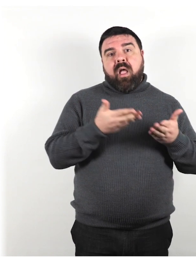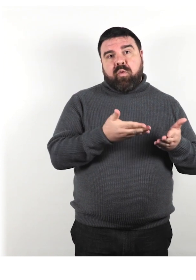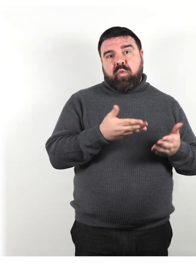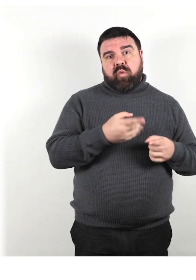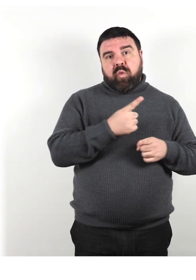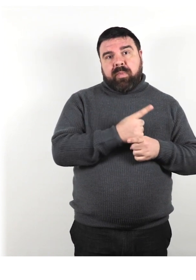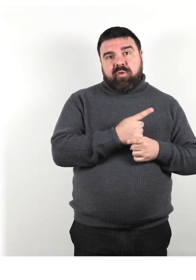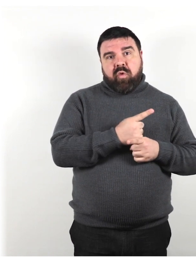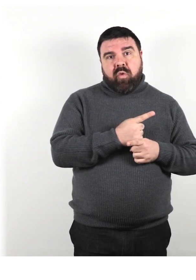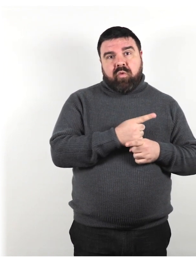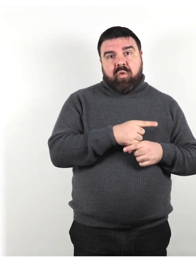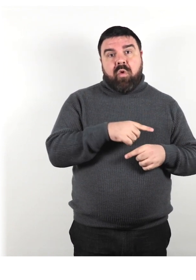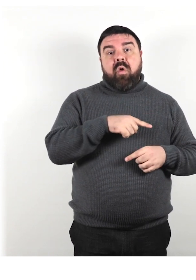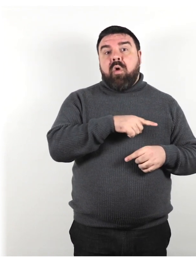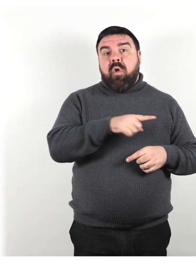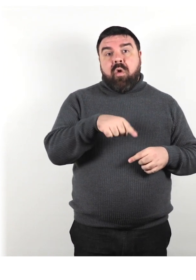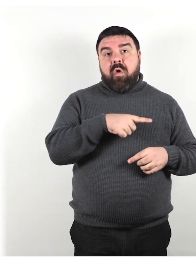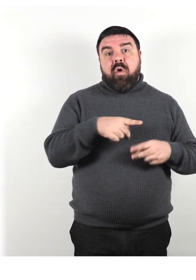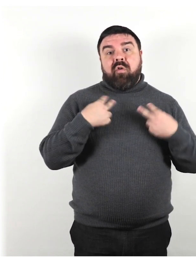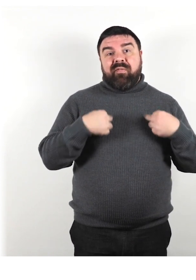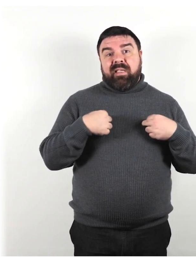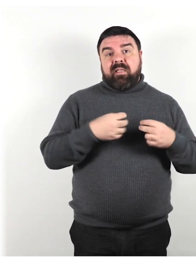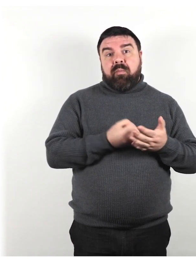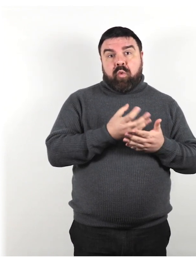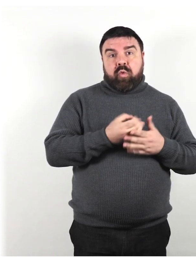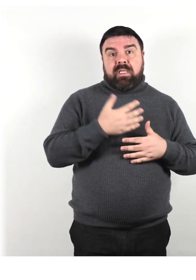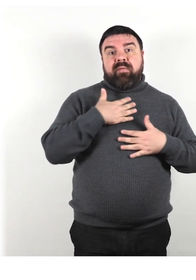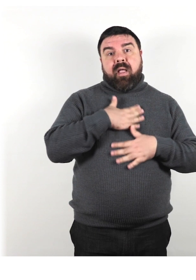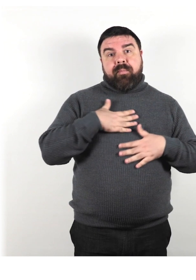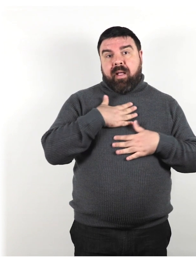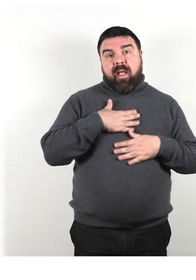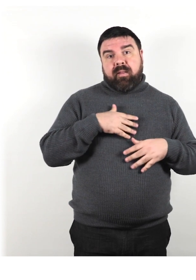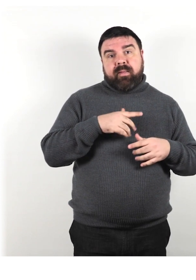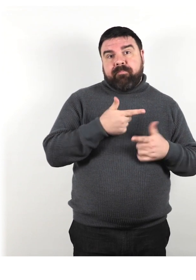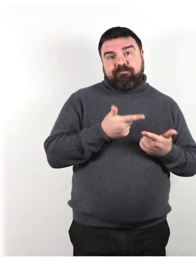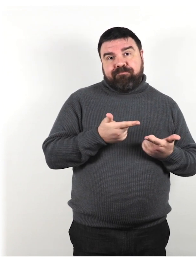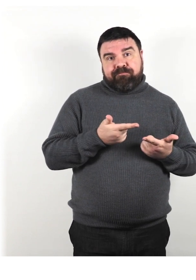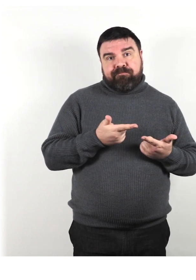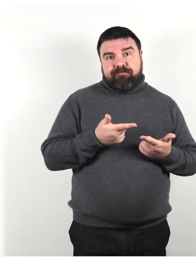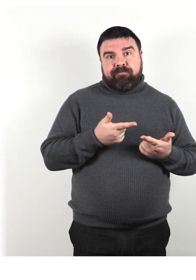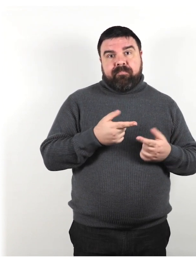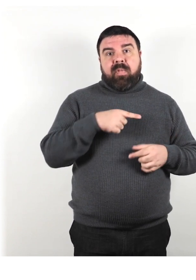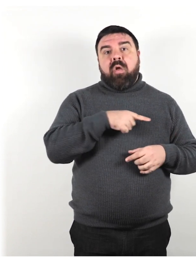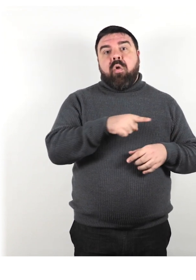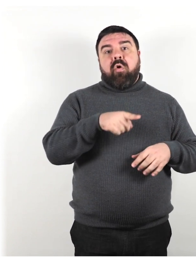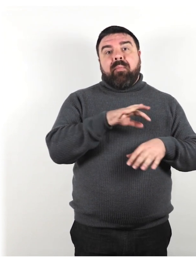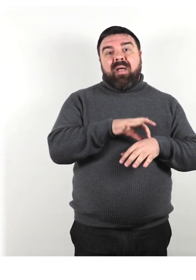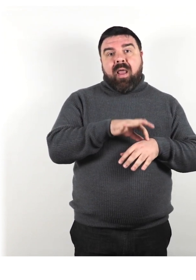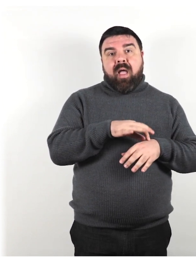Non possono condurre una vita produttiva e appagante e sono malate e in costante dolore.